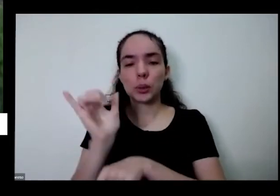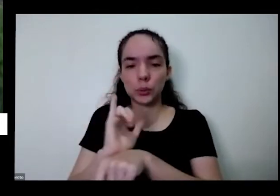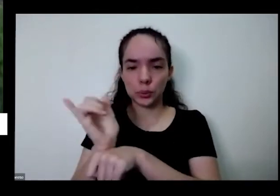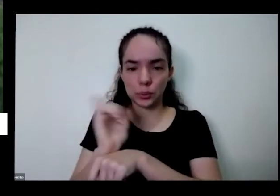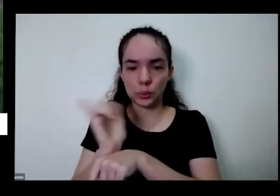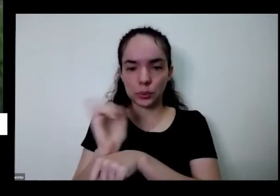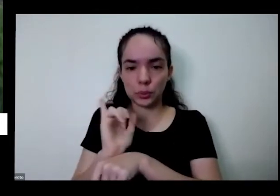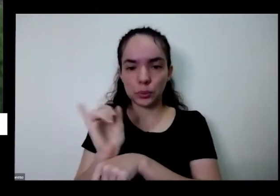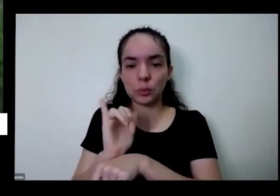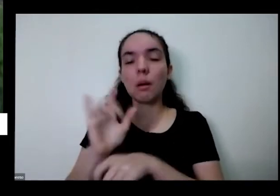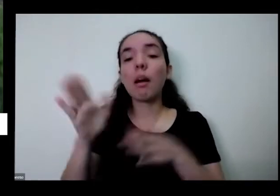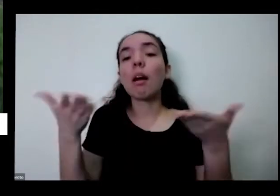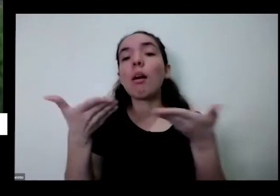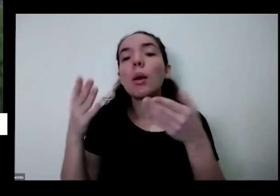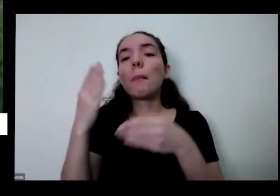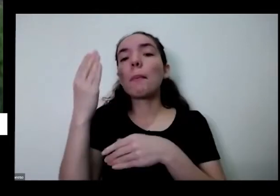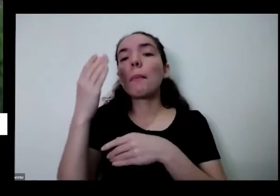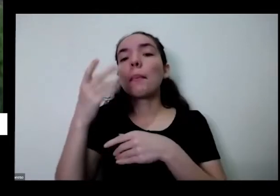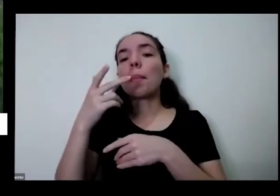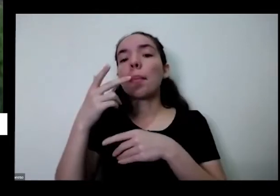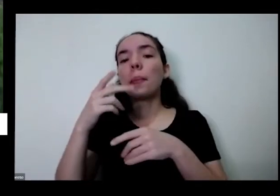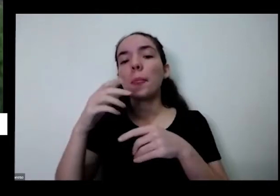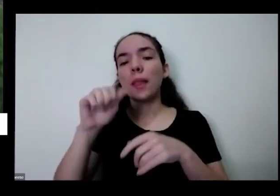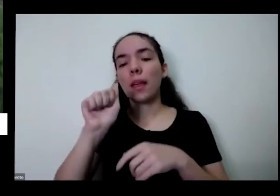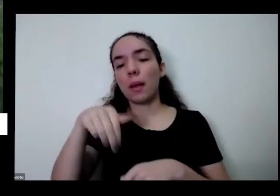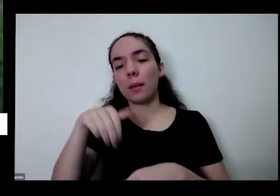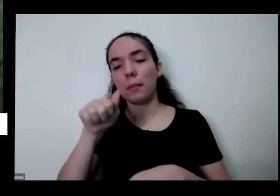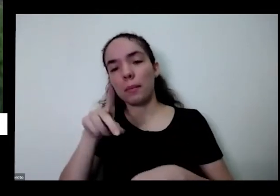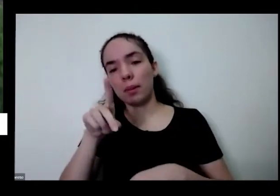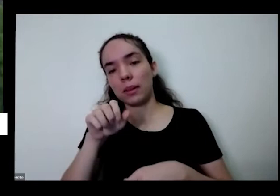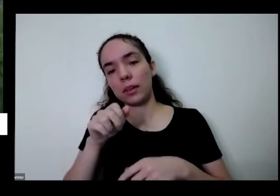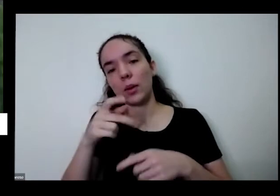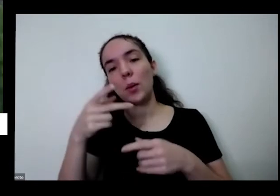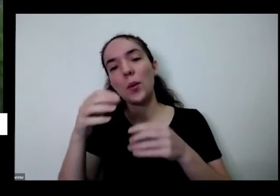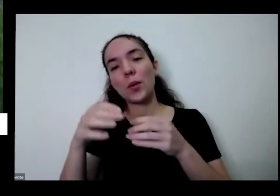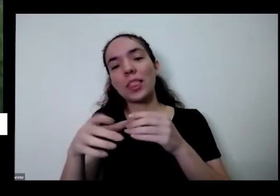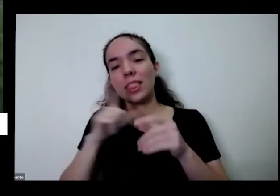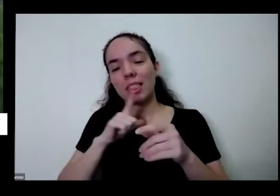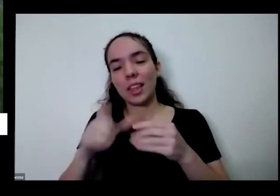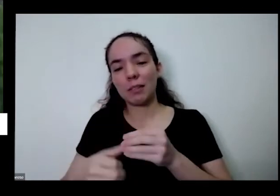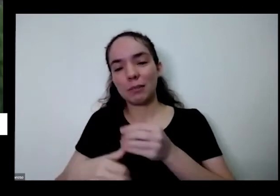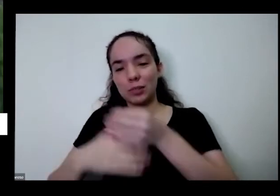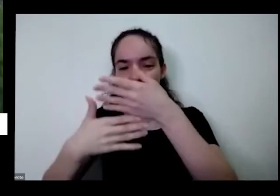Então nem todas as perguntas todas as dúvidas serão tiradas mas que essas pílulas que podem